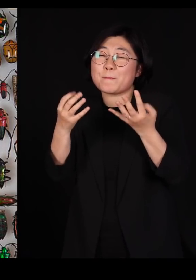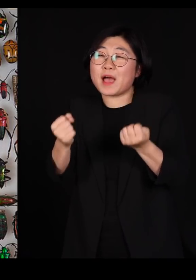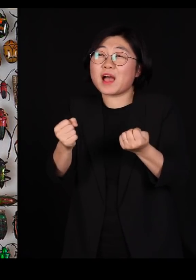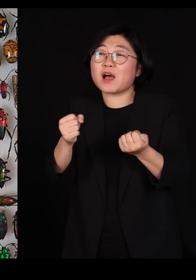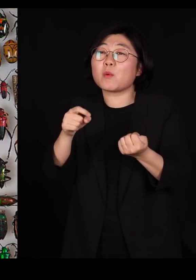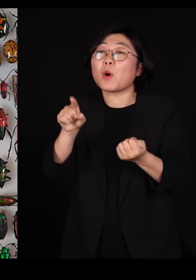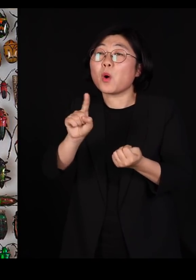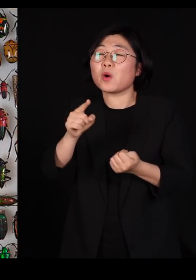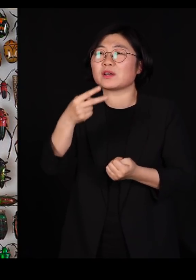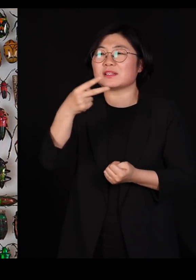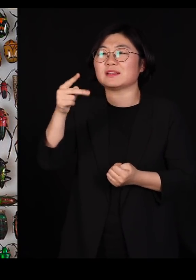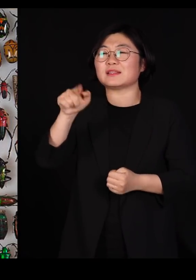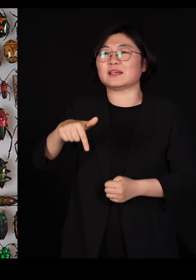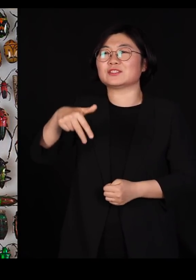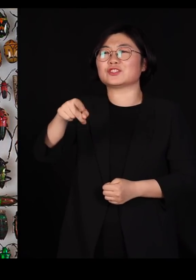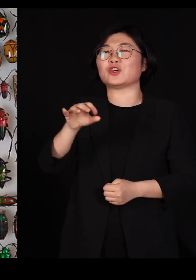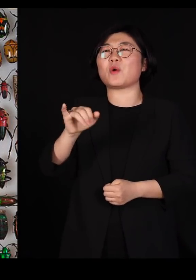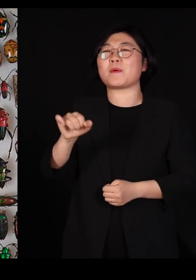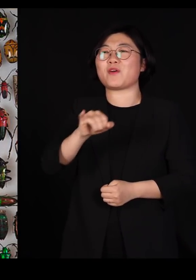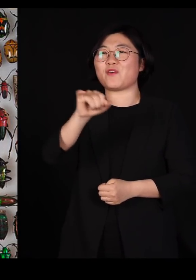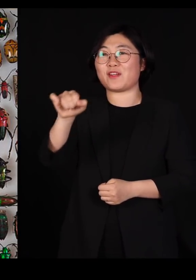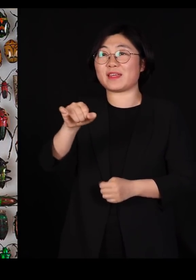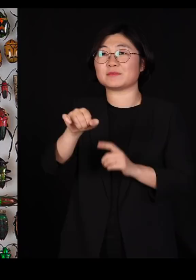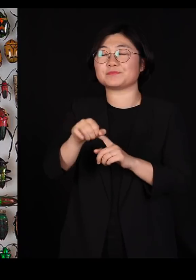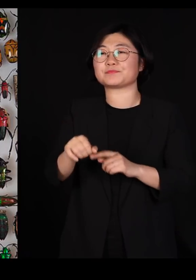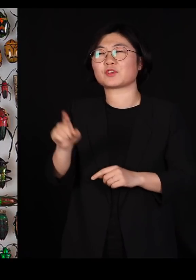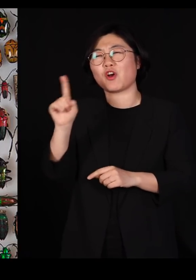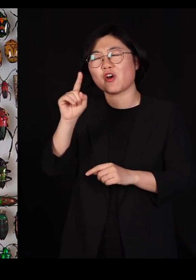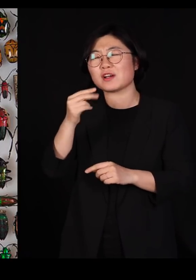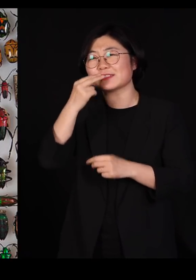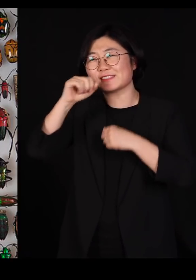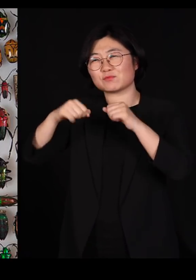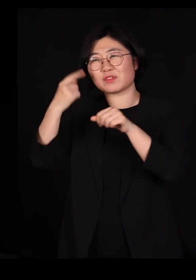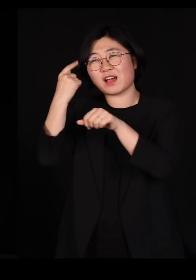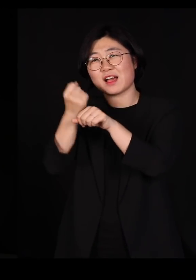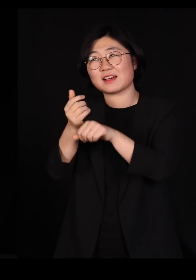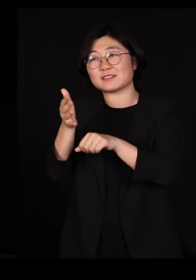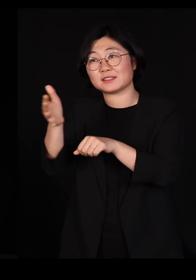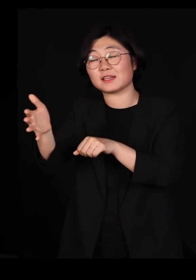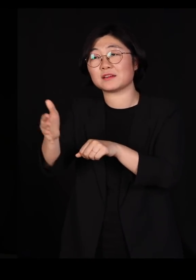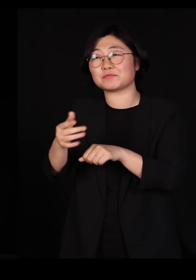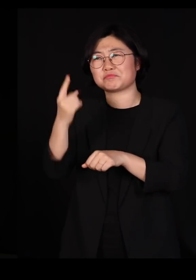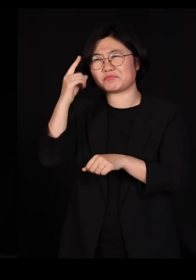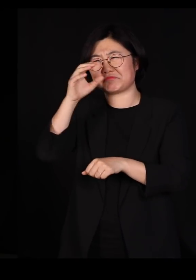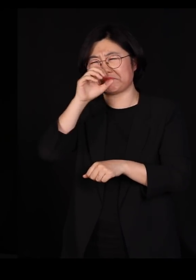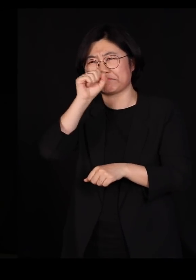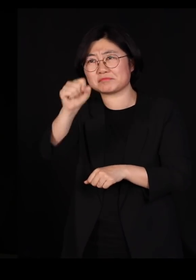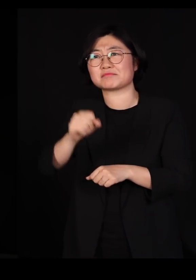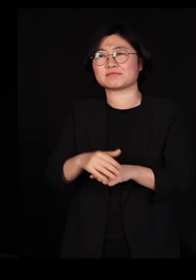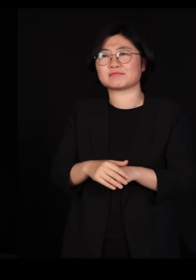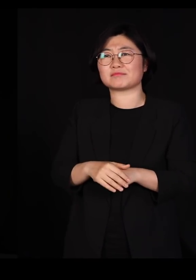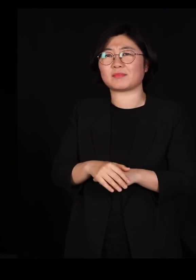저희 그 생물학자 중에서 가장 머리가 좋은 사람이었다고 저희들이 자랑하는 분이